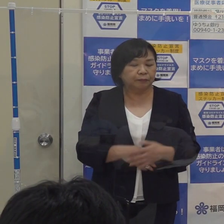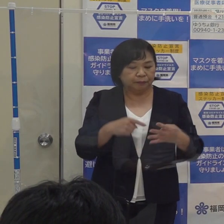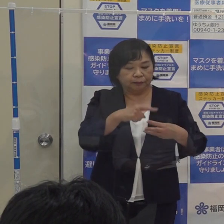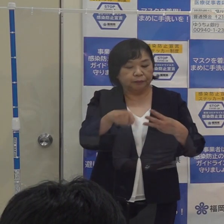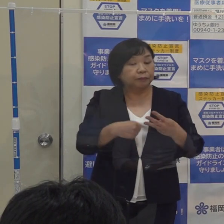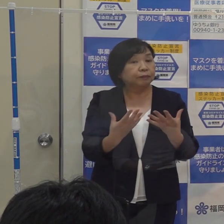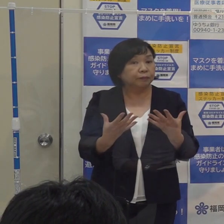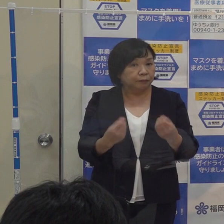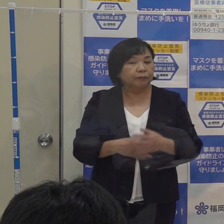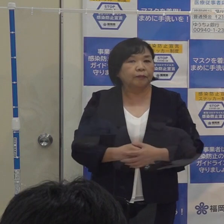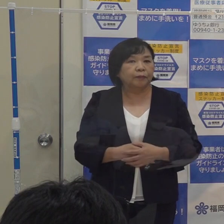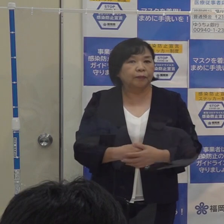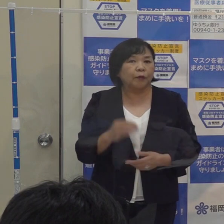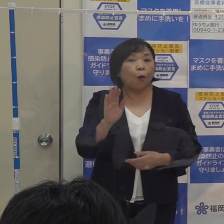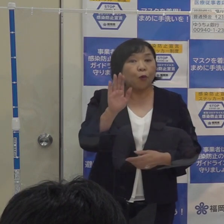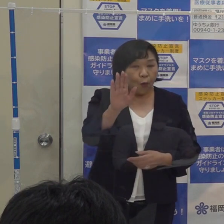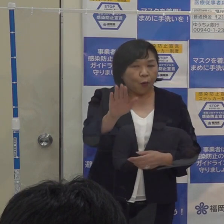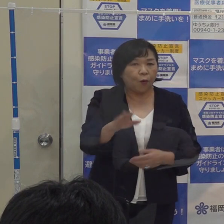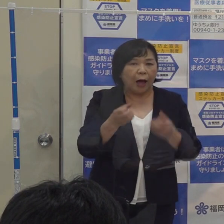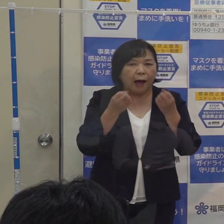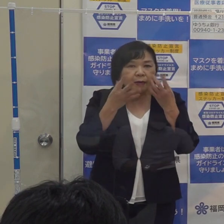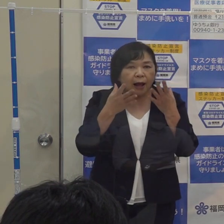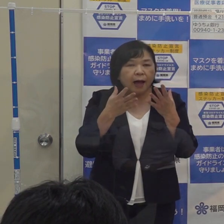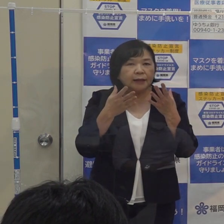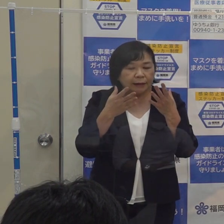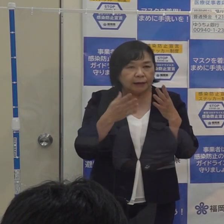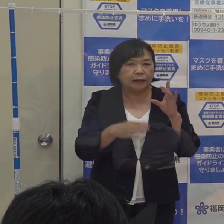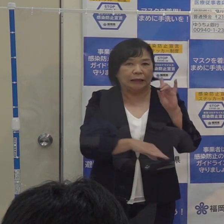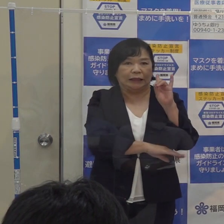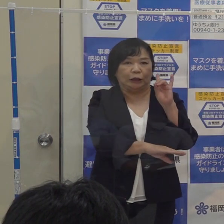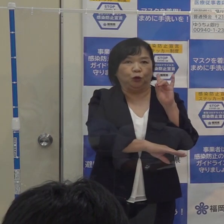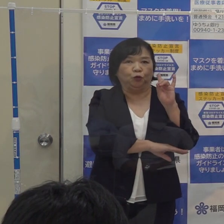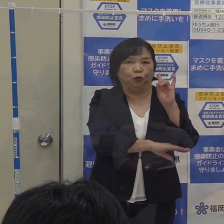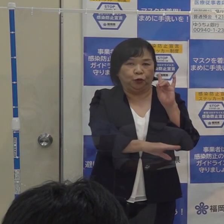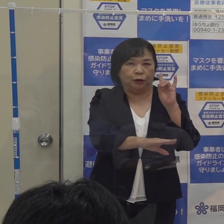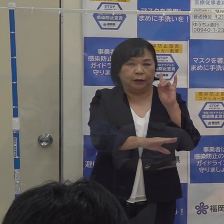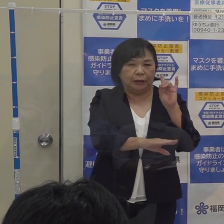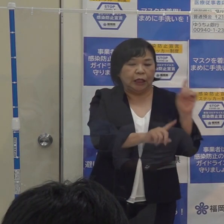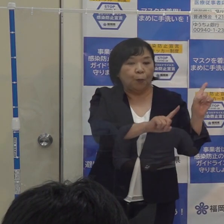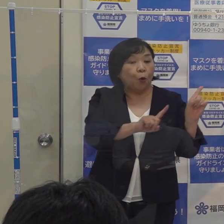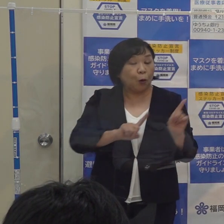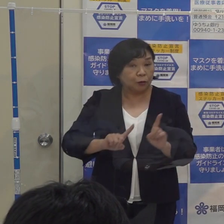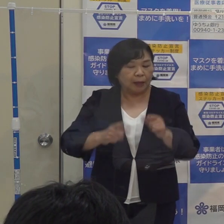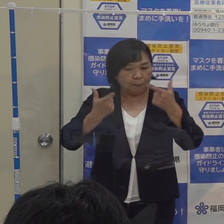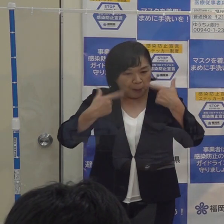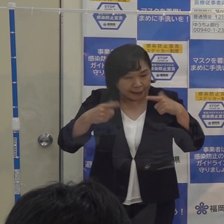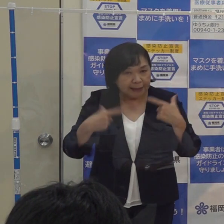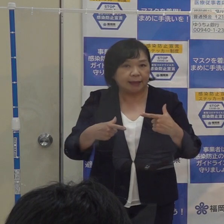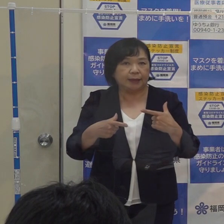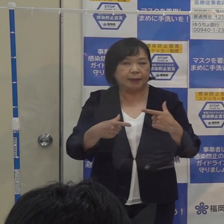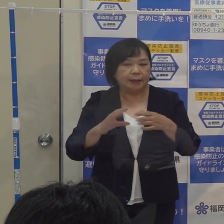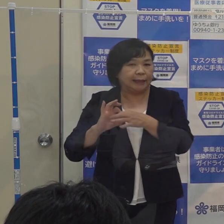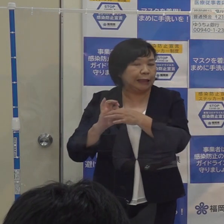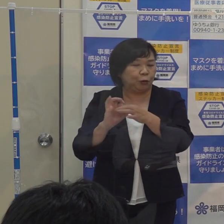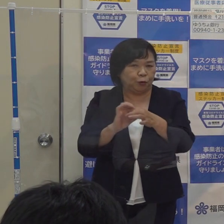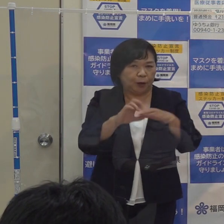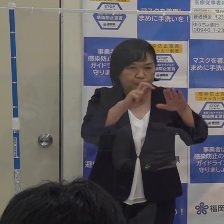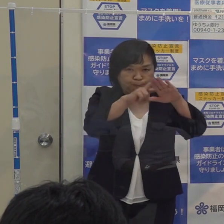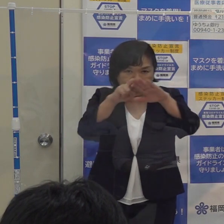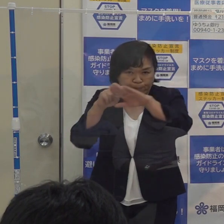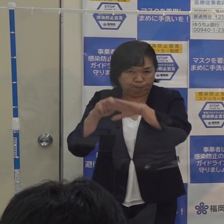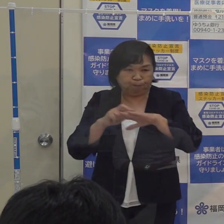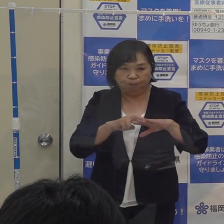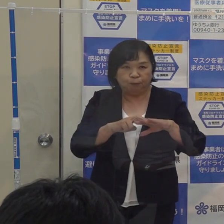今後 この新しい指標に基づいて 毎日引き続きモニタリングをしていきます